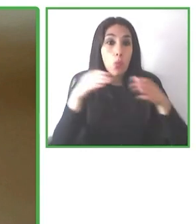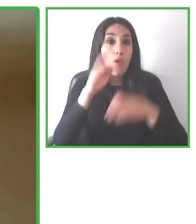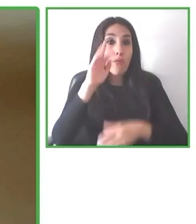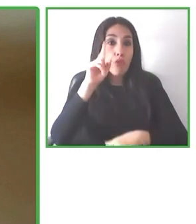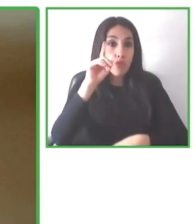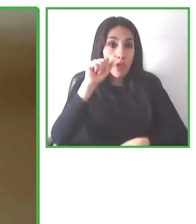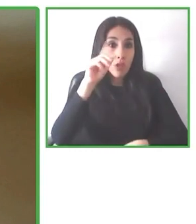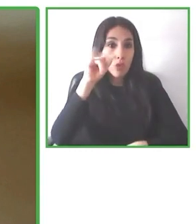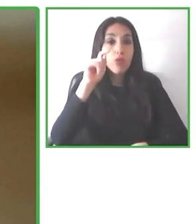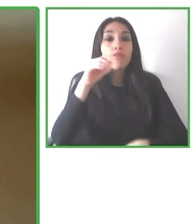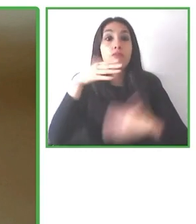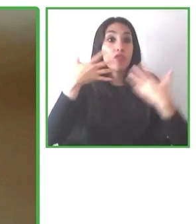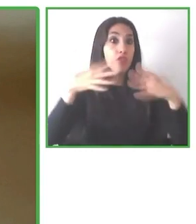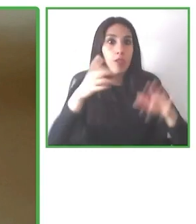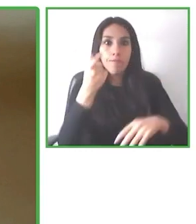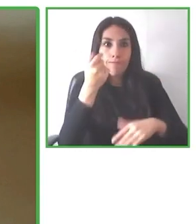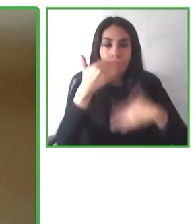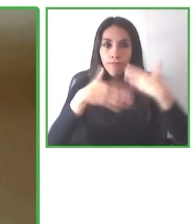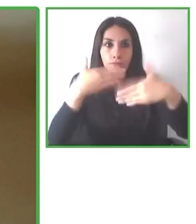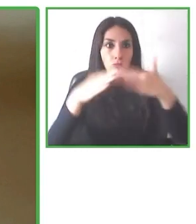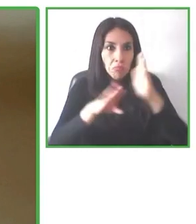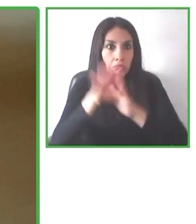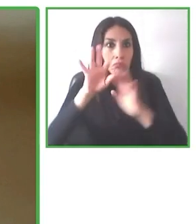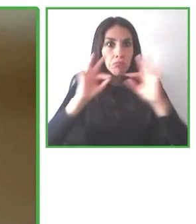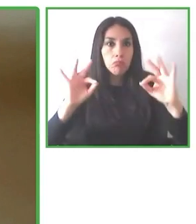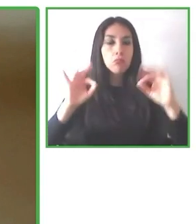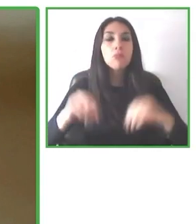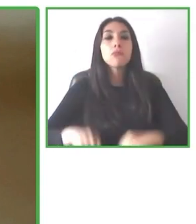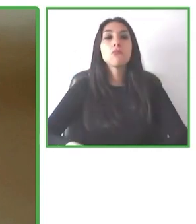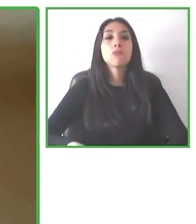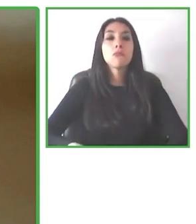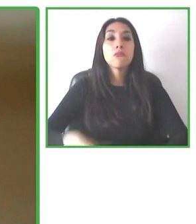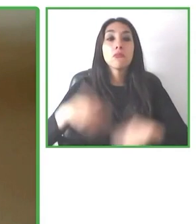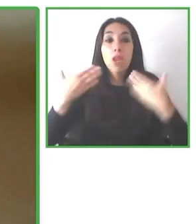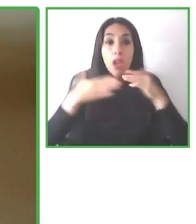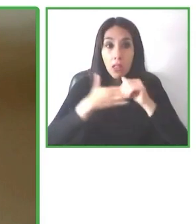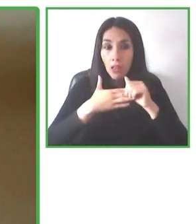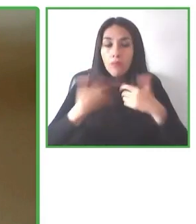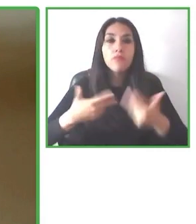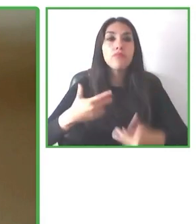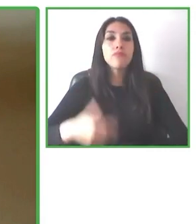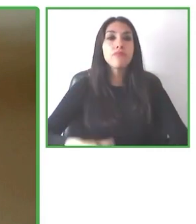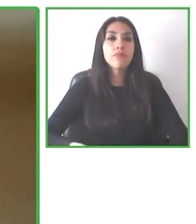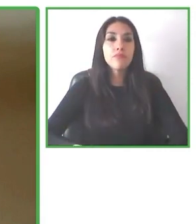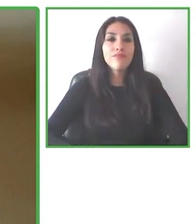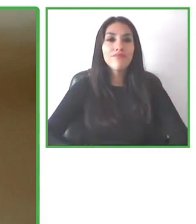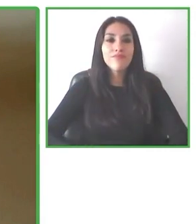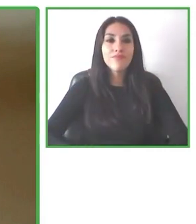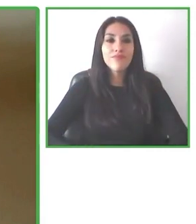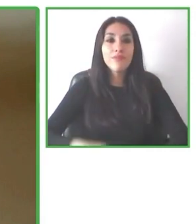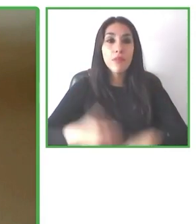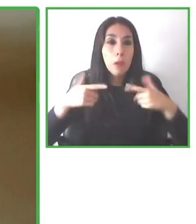Y así Álvaro se convirtió en la primera persona con discapacidad en recorrer este circuito en el mundo.